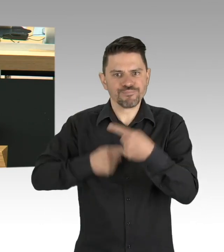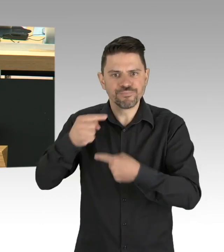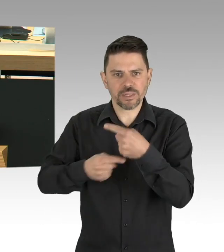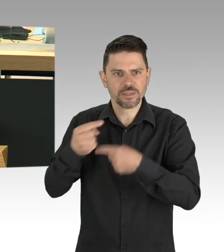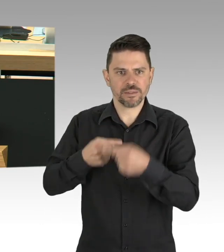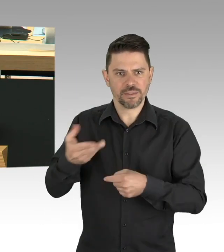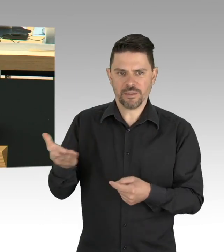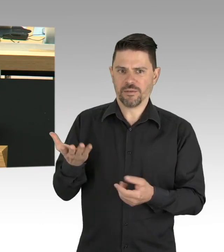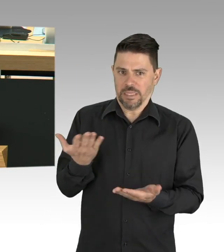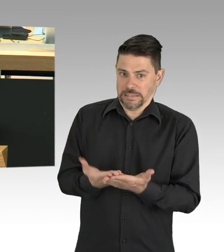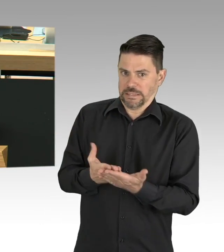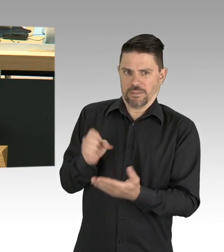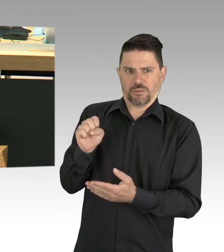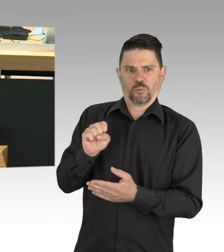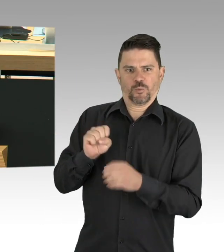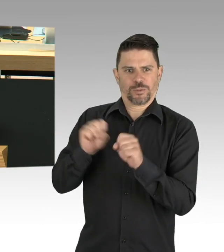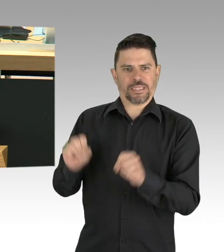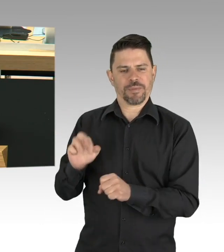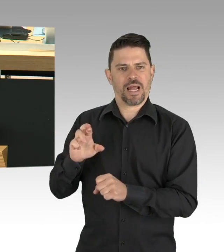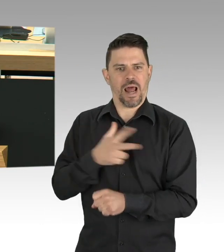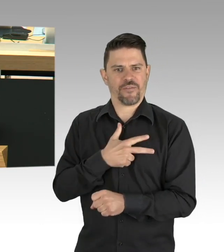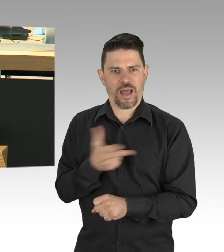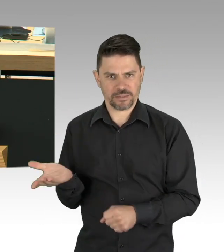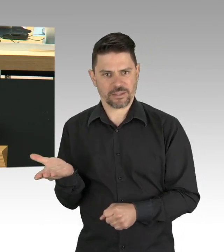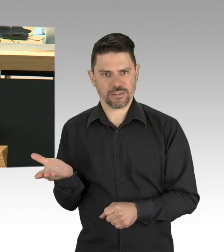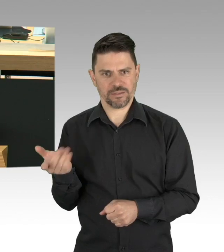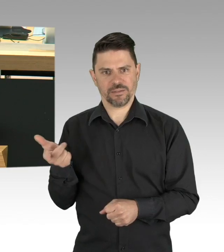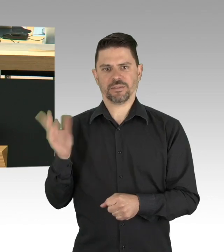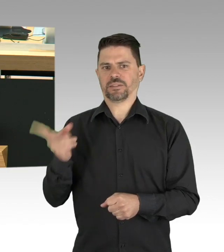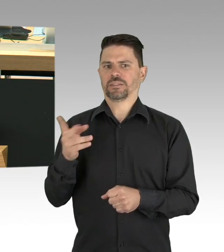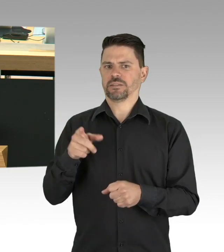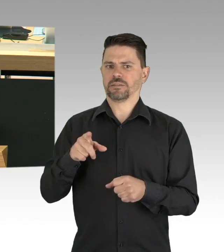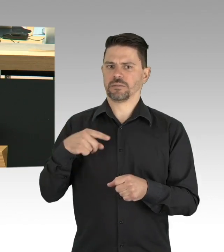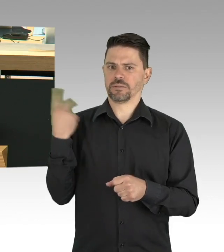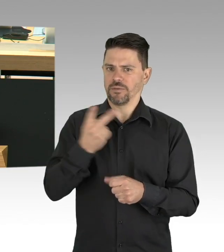Wertschätzung ist auch eine Frage des Geldes, aber nicht nur eine Frage des Geldes,